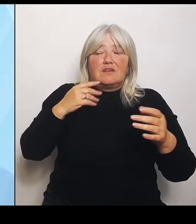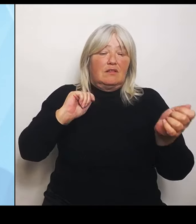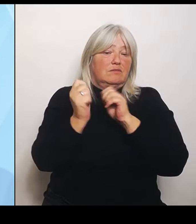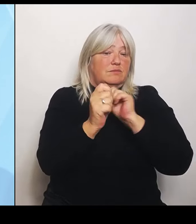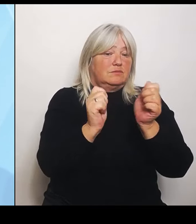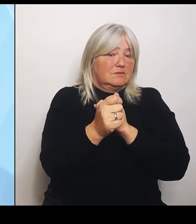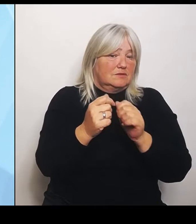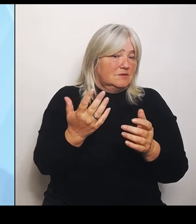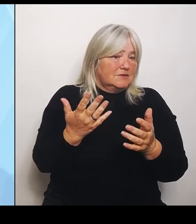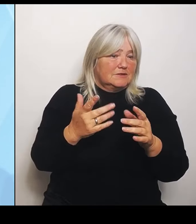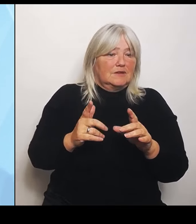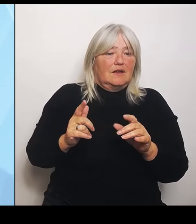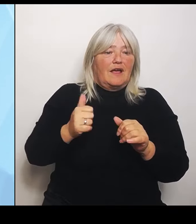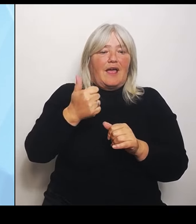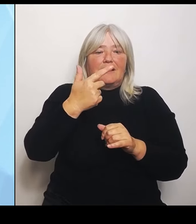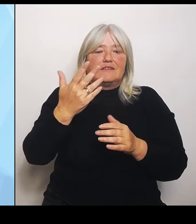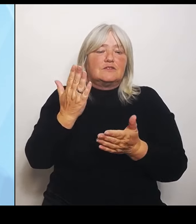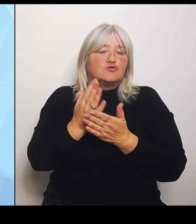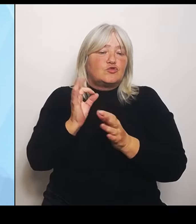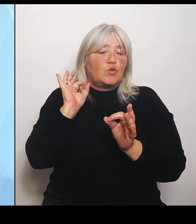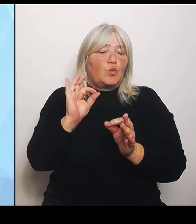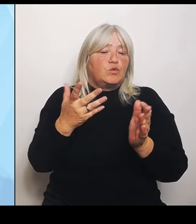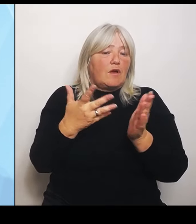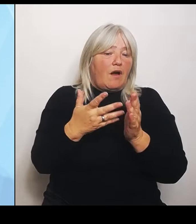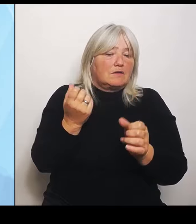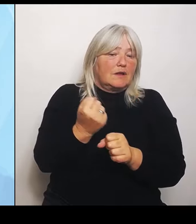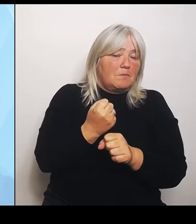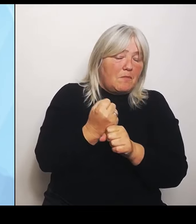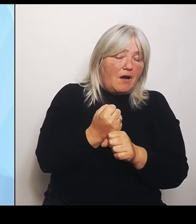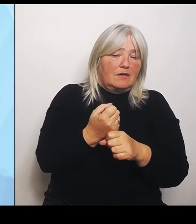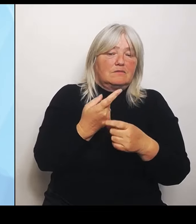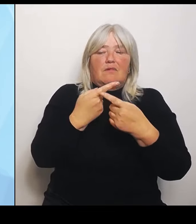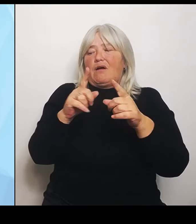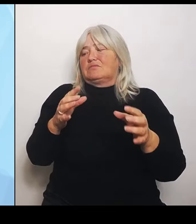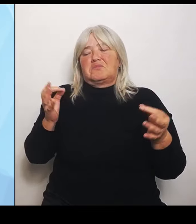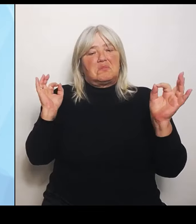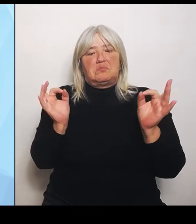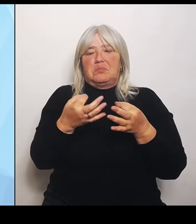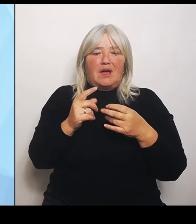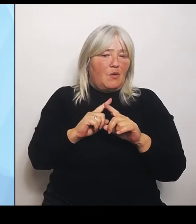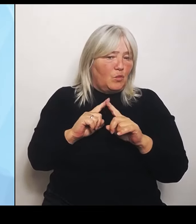es gar nicht. Teilweise sind die ganz gut umstrukturiert, haben aber teilweise das Problem, dass sie gerade